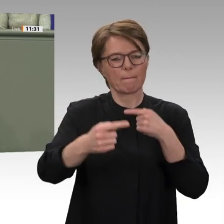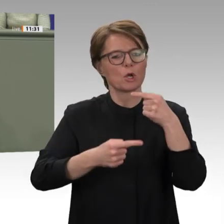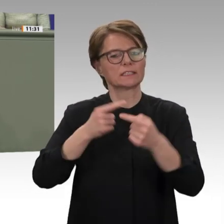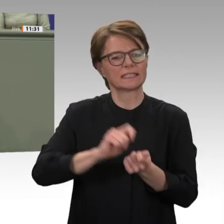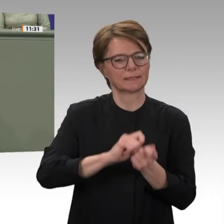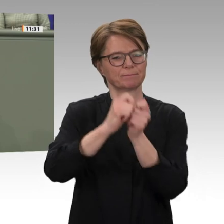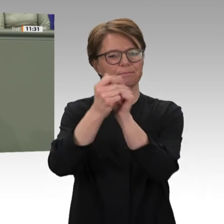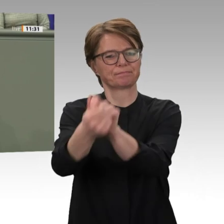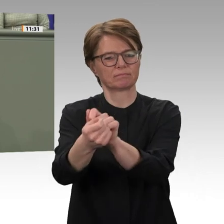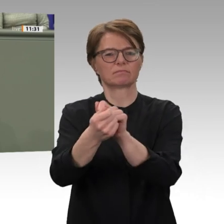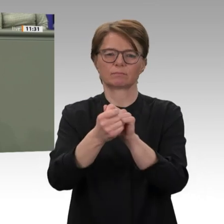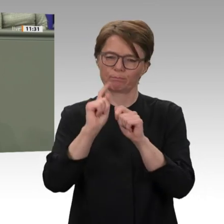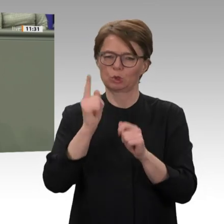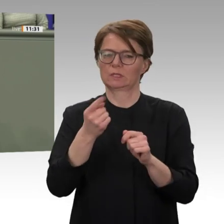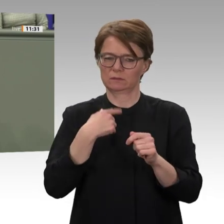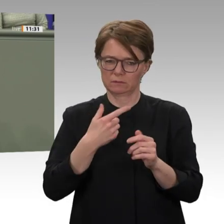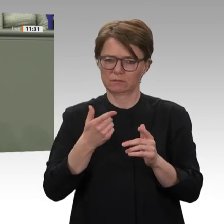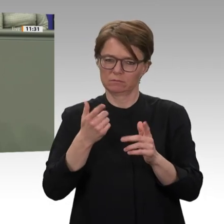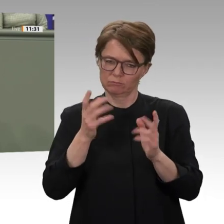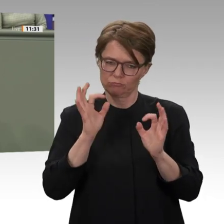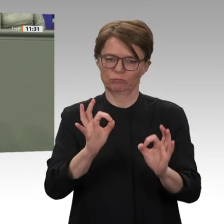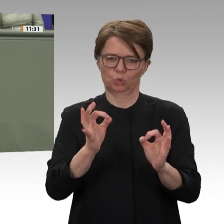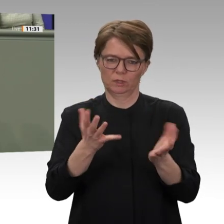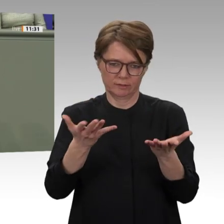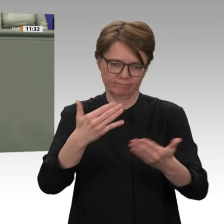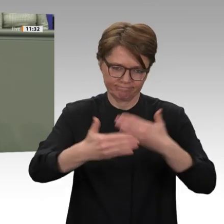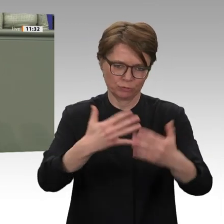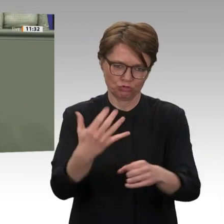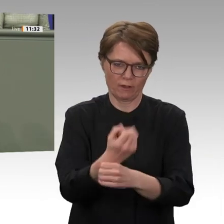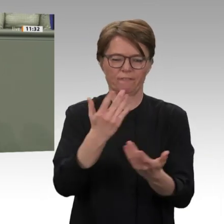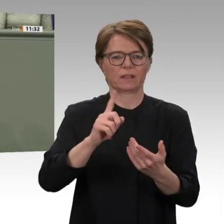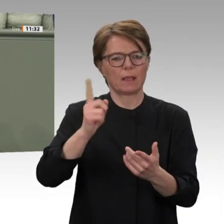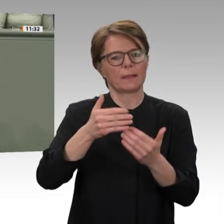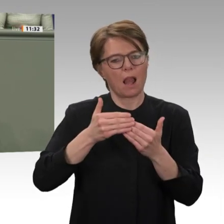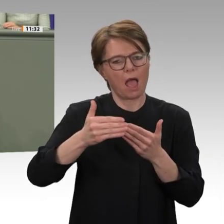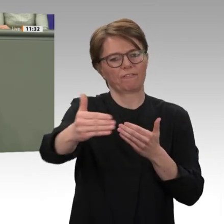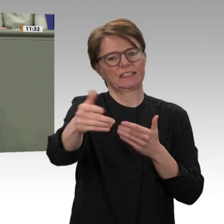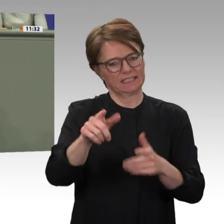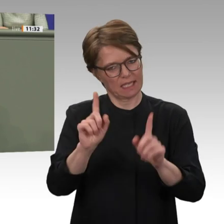wird dem Sicherheitsrat dazu in Kürze eigene Vorschläge unterbreiten. Wir werden dabei